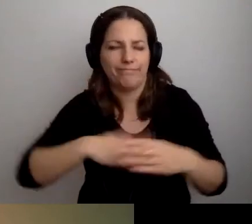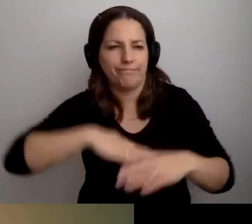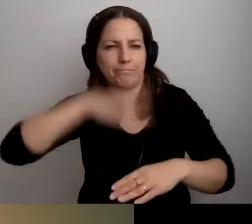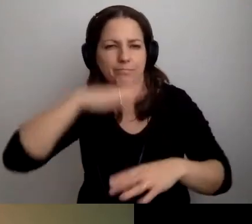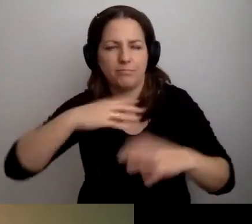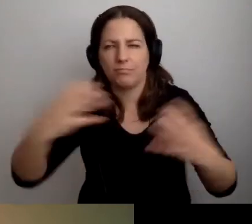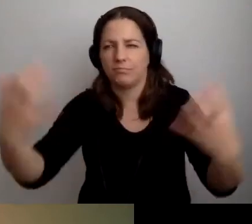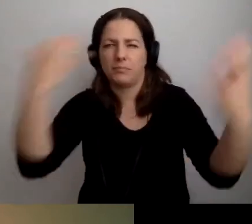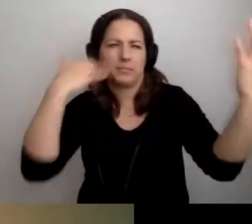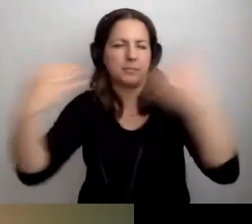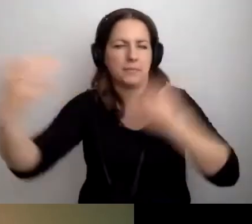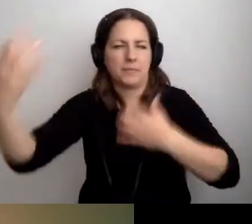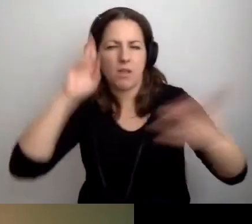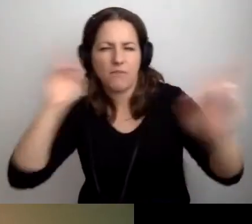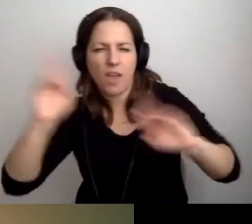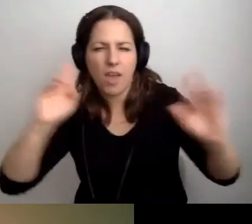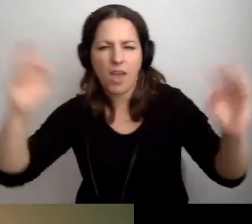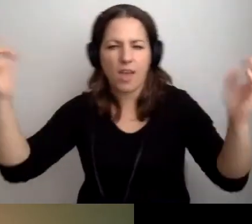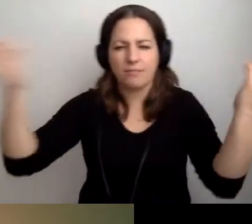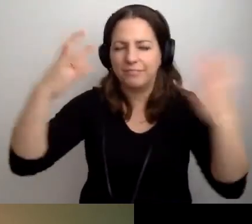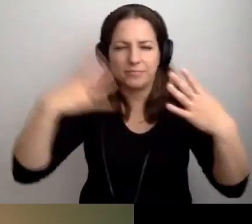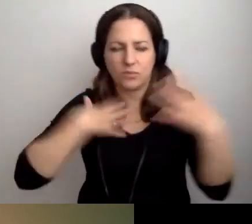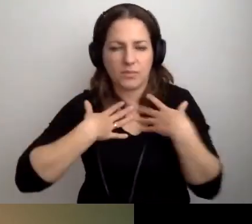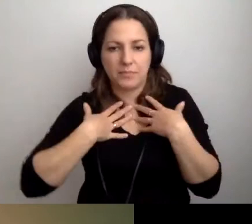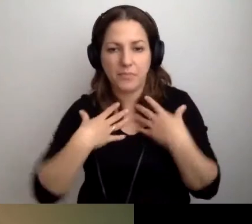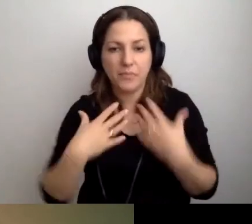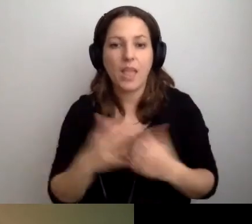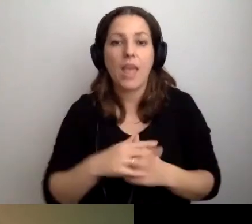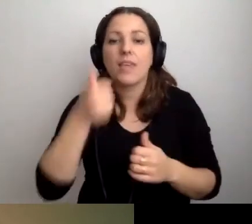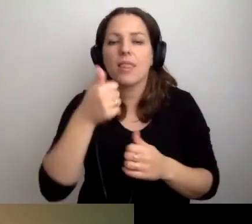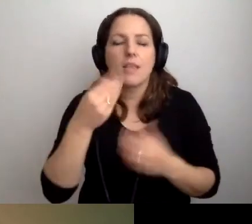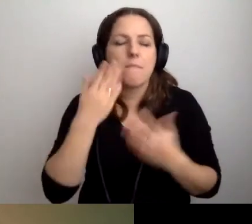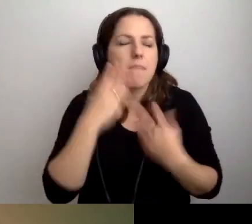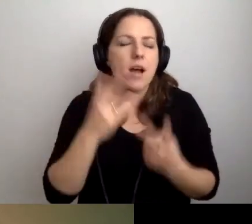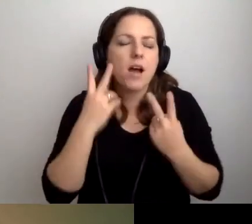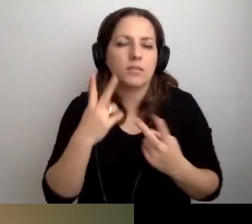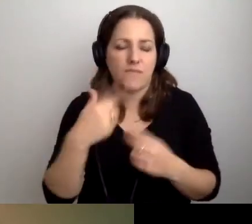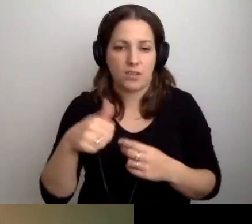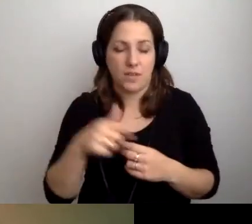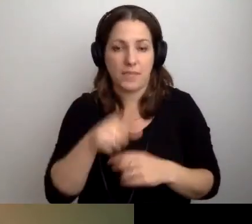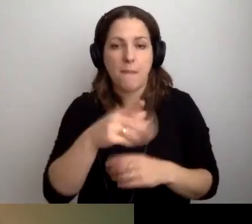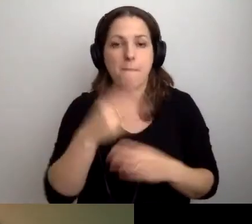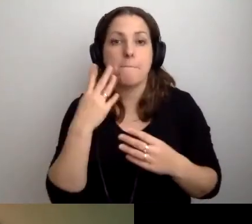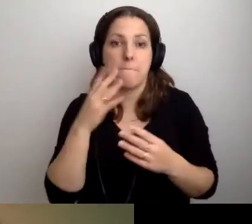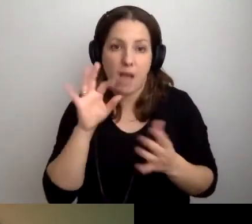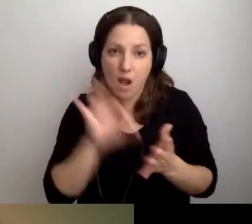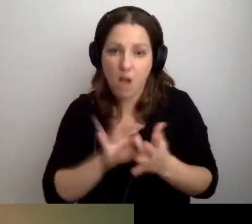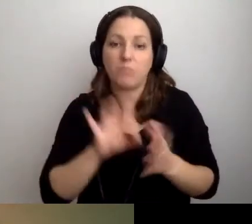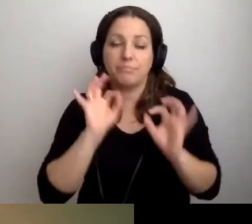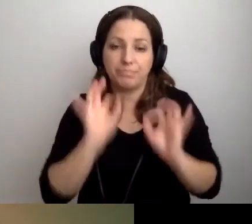MAŁGORZATA: Przebodźcowani. ROBERT: Tak. Jeszcze jedna ważna rzecz. Sprawdza się znakomicie.